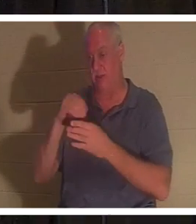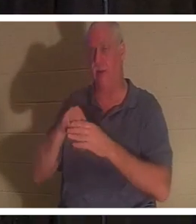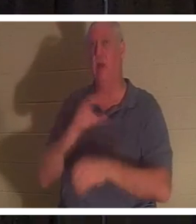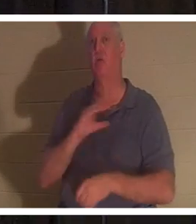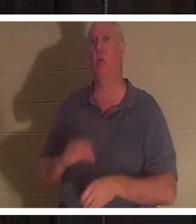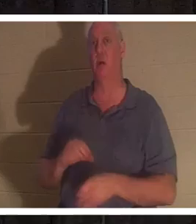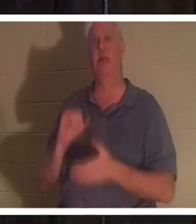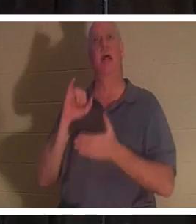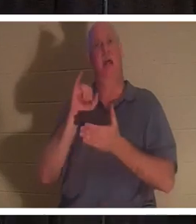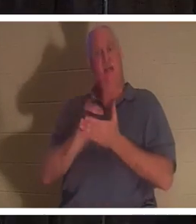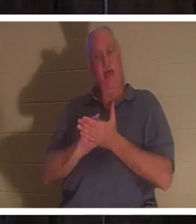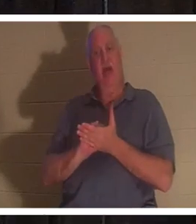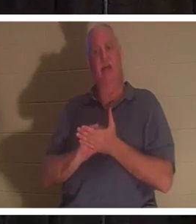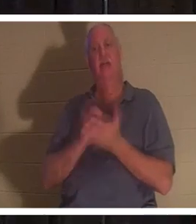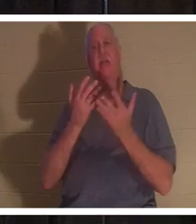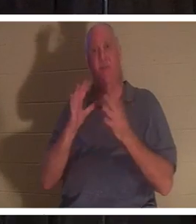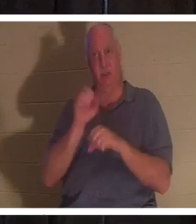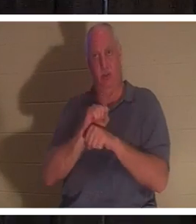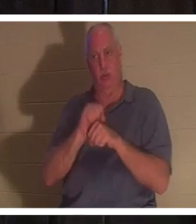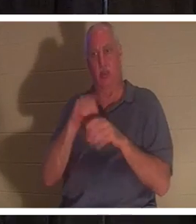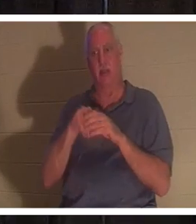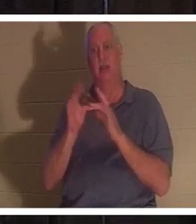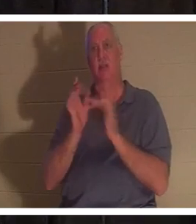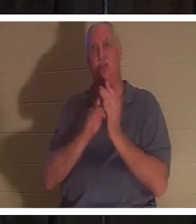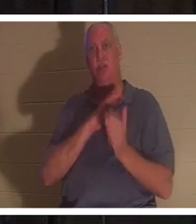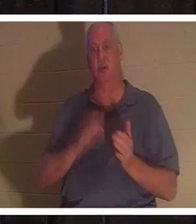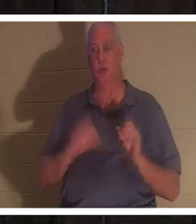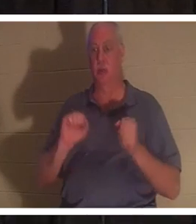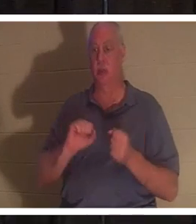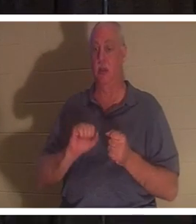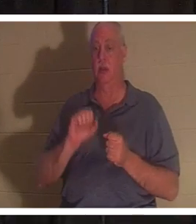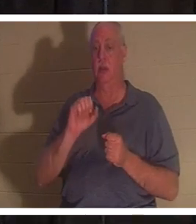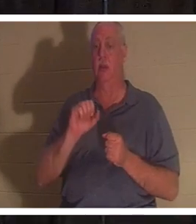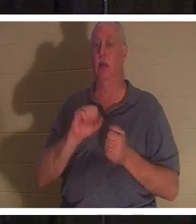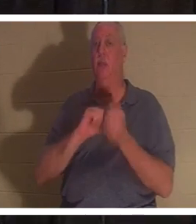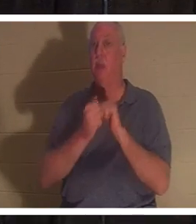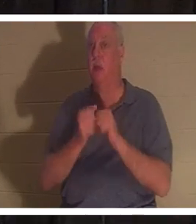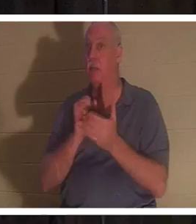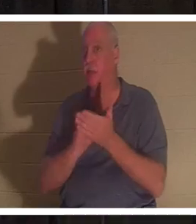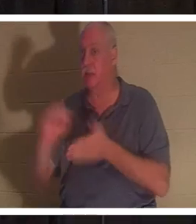Werk Jesu Christi, und Sie werden buchstäblich ein Heiliger. Das Wort „Heiliger“ kommt von geheiligt werden,